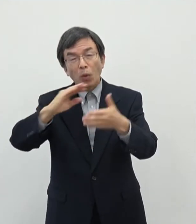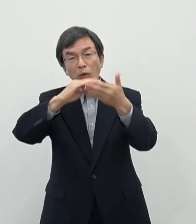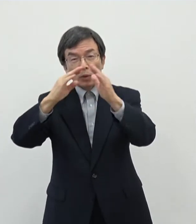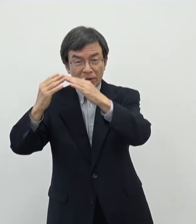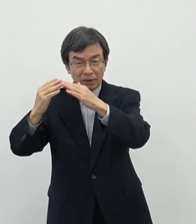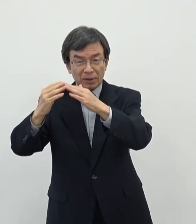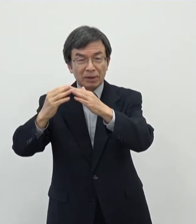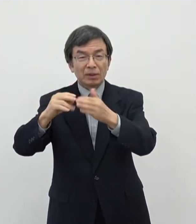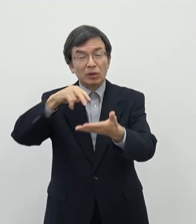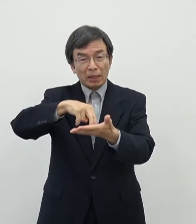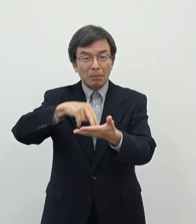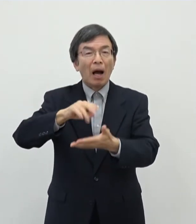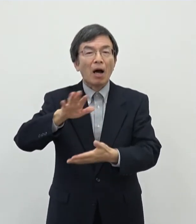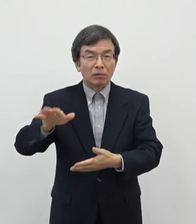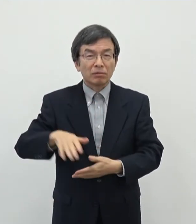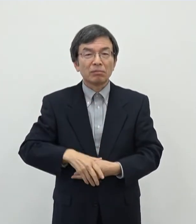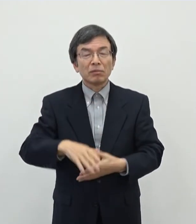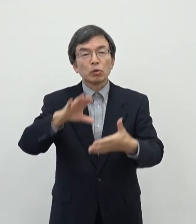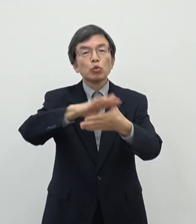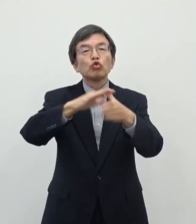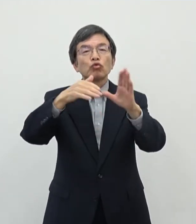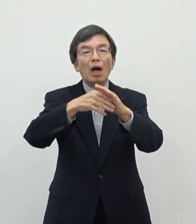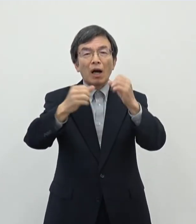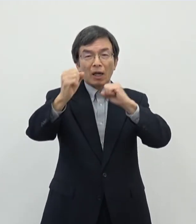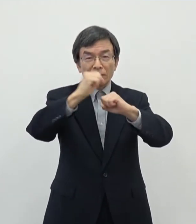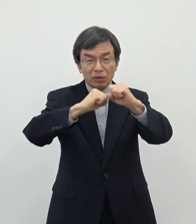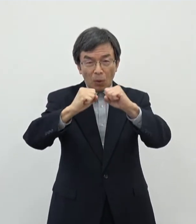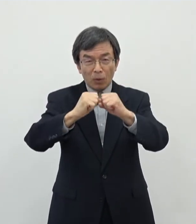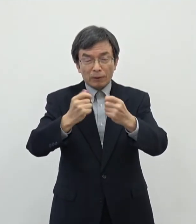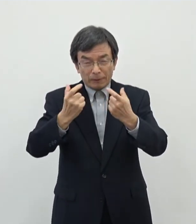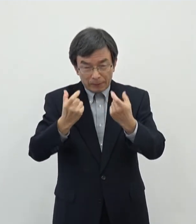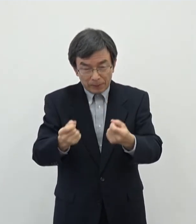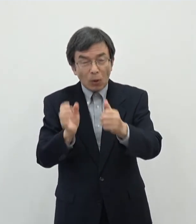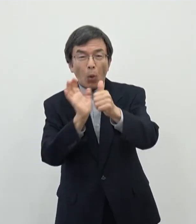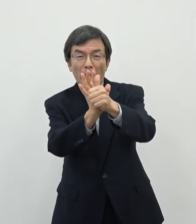でもうやはり文化活動ですねしっかりと応援をしていきたいというふうに思っております